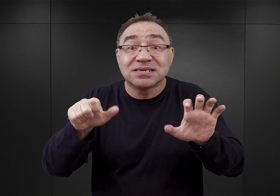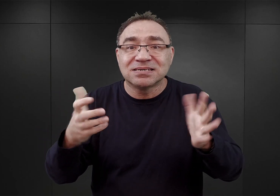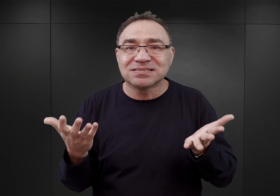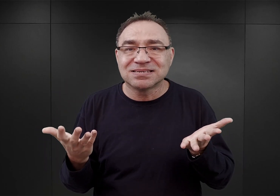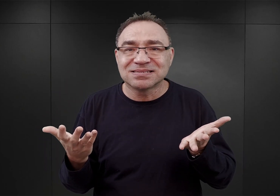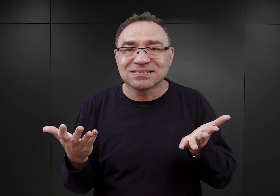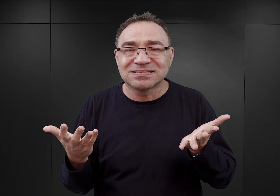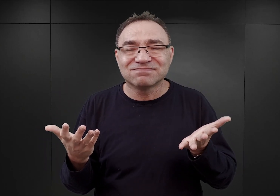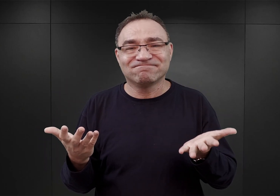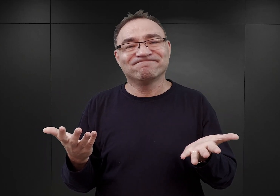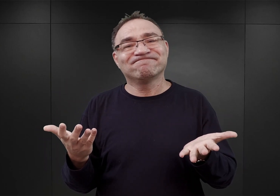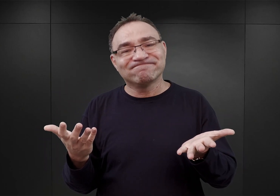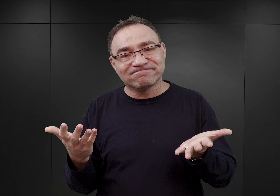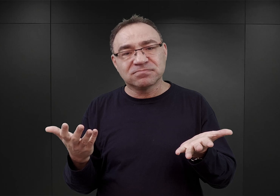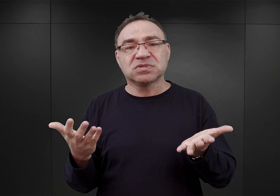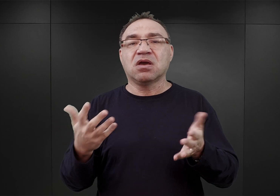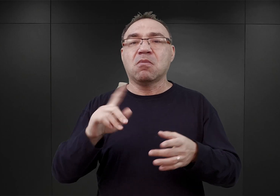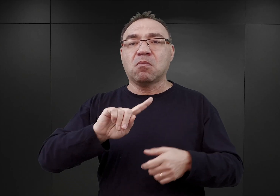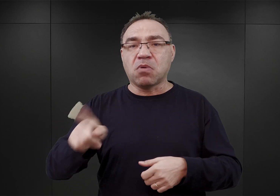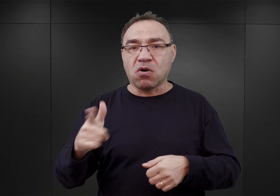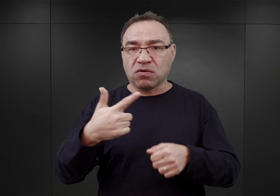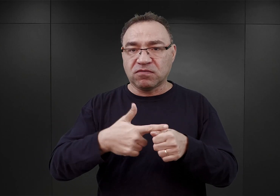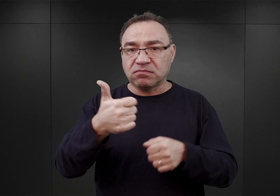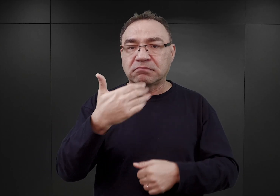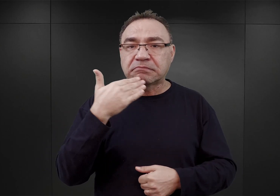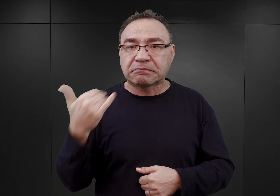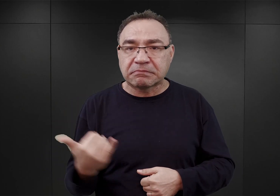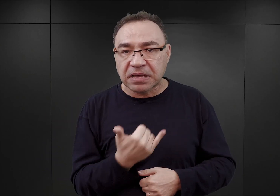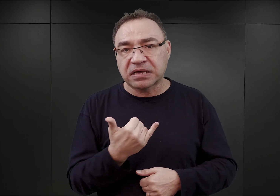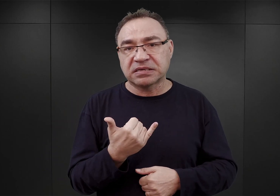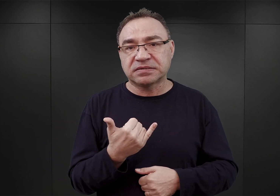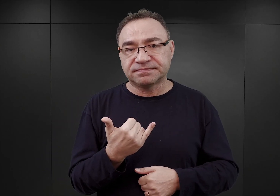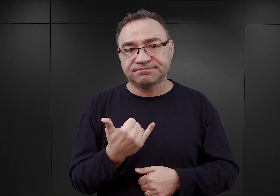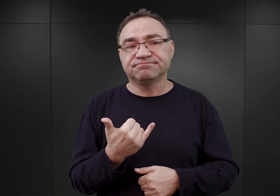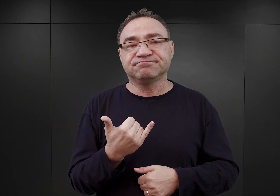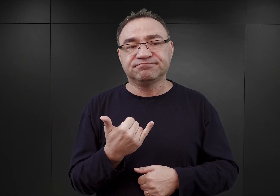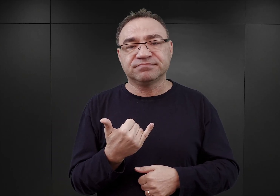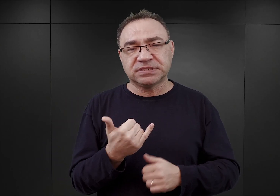i po 21 maja właściwie ta akcja koncentracji więźniów